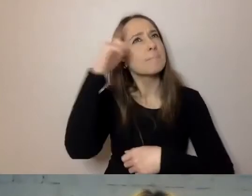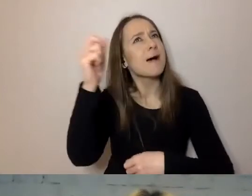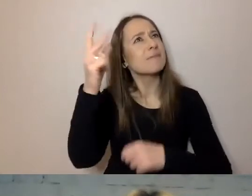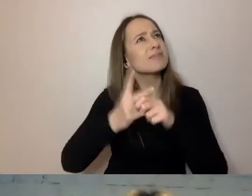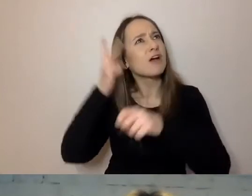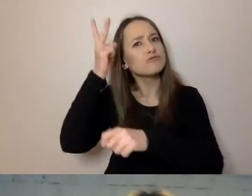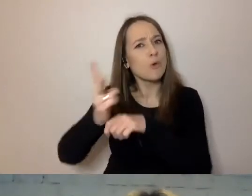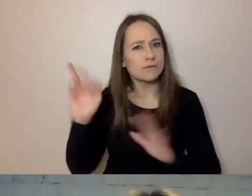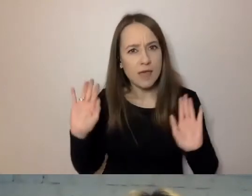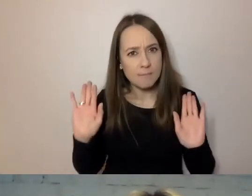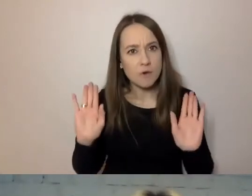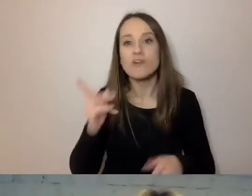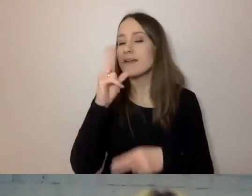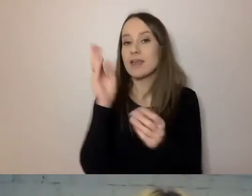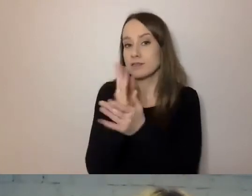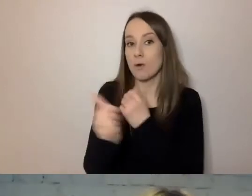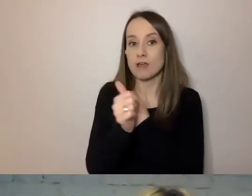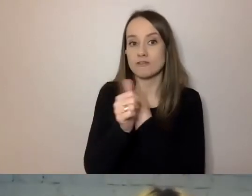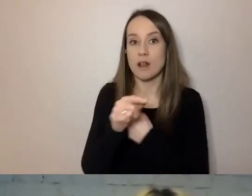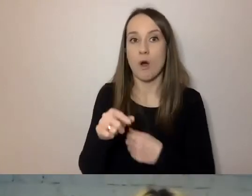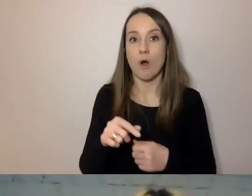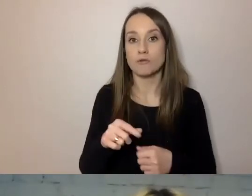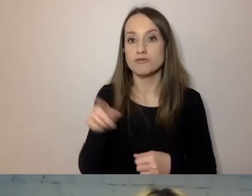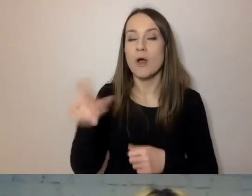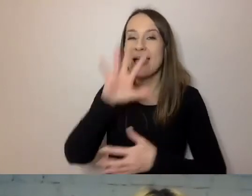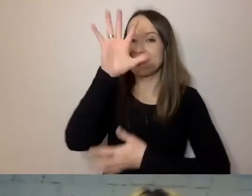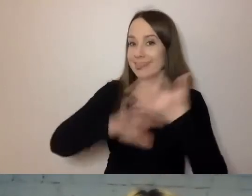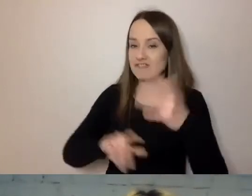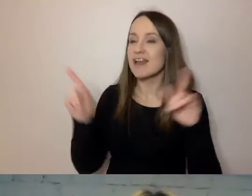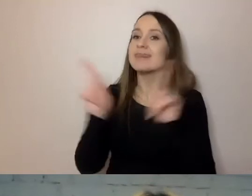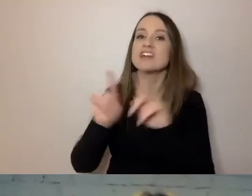Nie tylko, jeśli chodzi o treść, ale i formę języka.